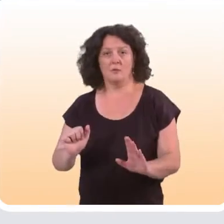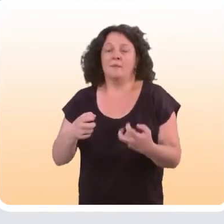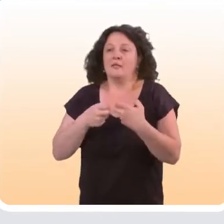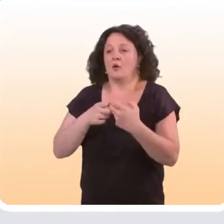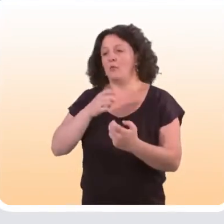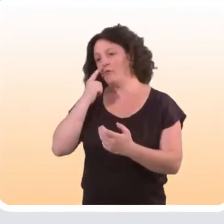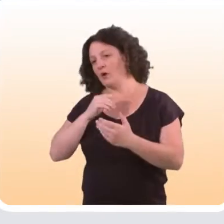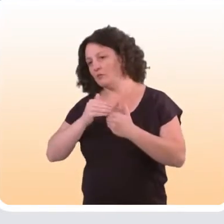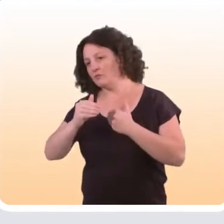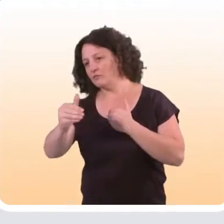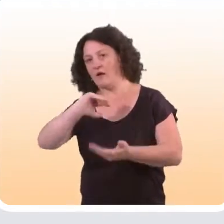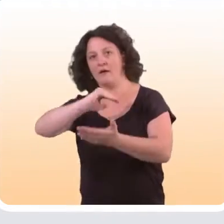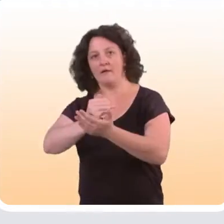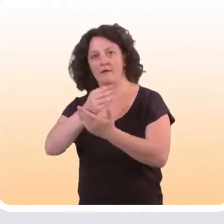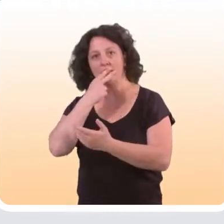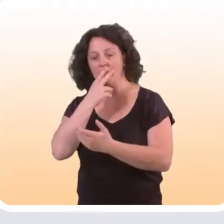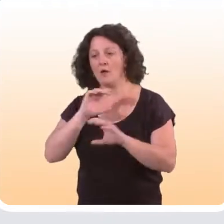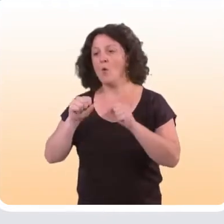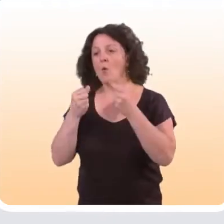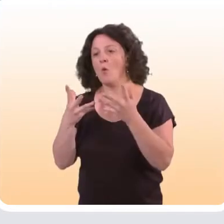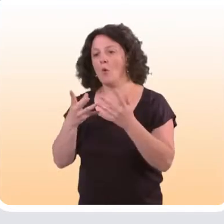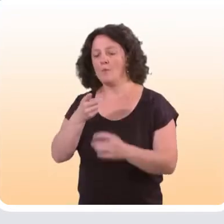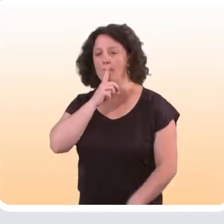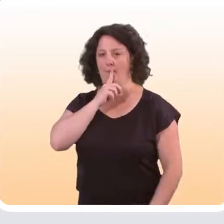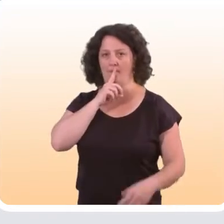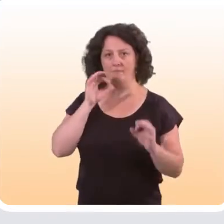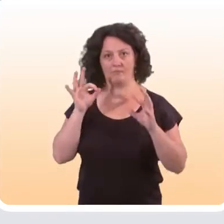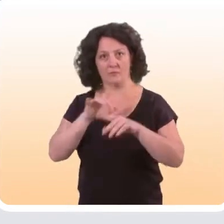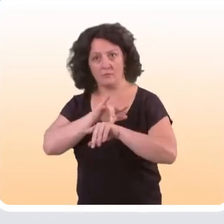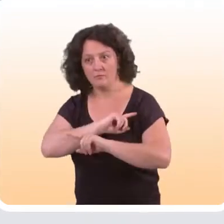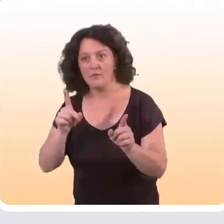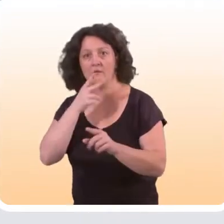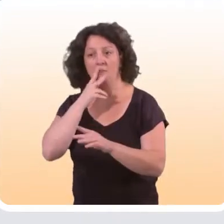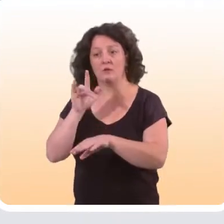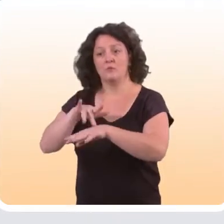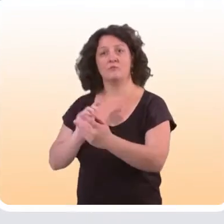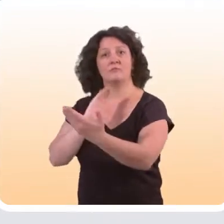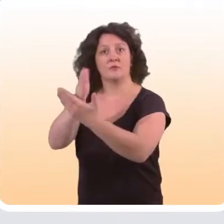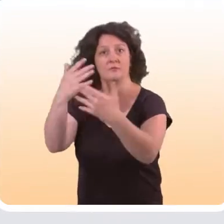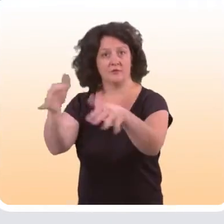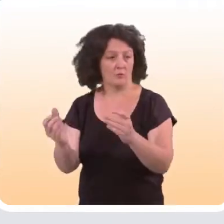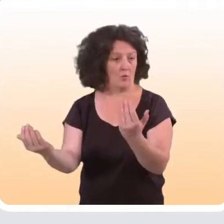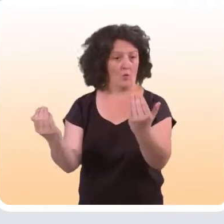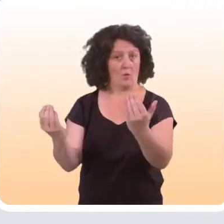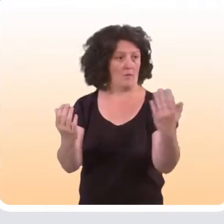suivre l’arrêt du tabac, quel pourcentage de personnes sont abstinentes dans le groupe qui a bénéficié de l’intervention